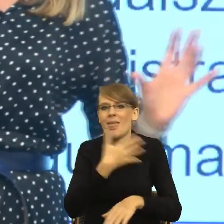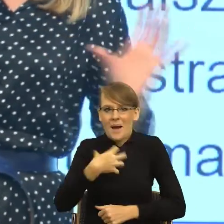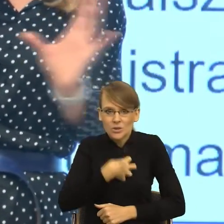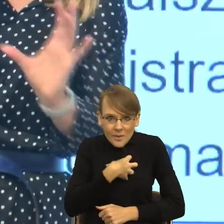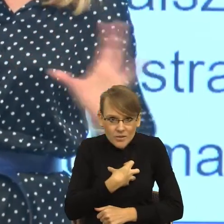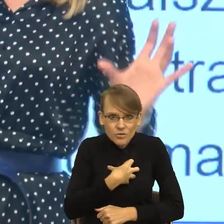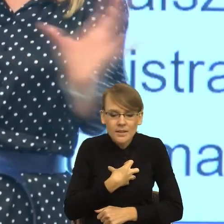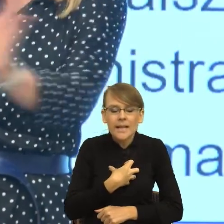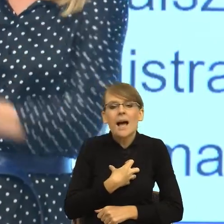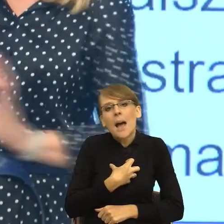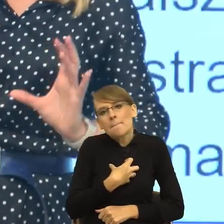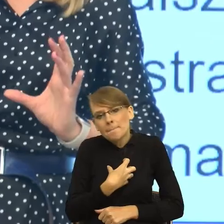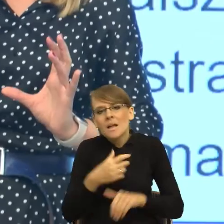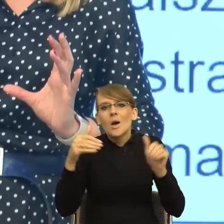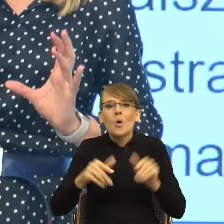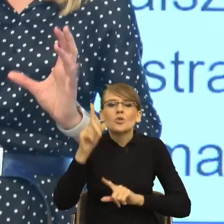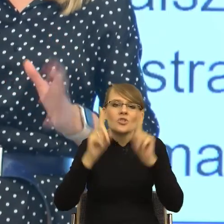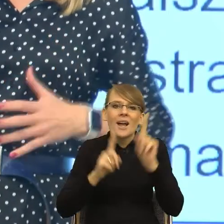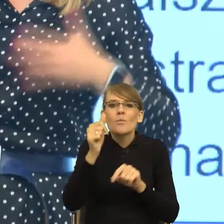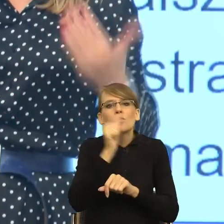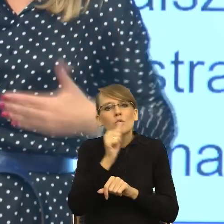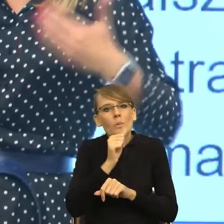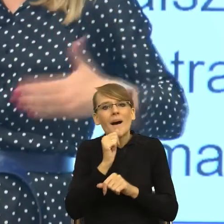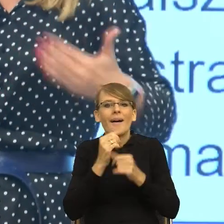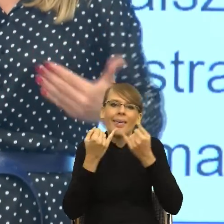formę poboczną. Ewentualnie poszukajmy takiej formy,